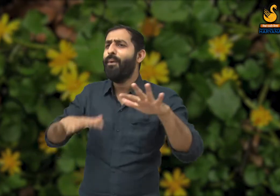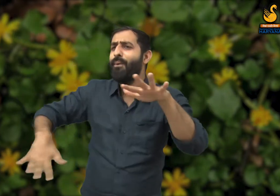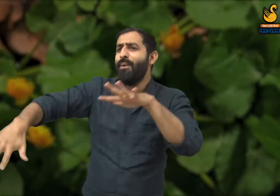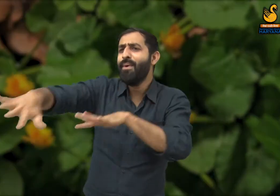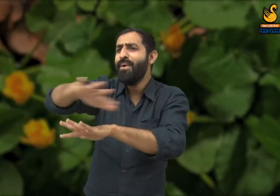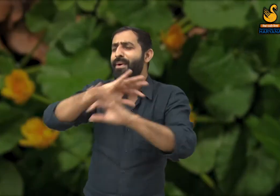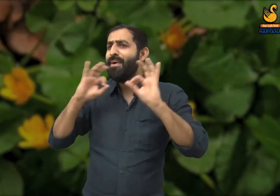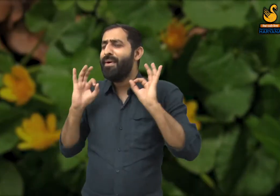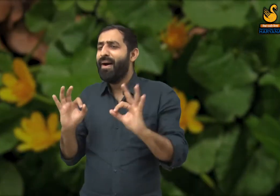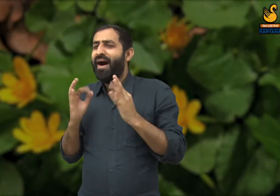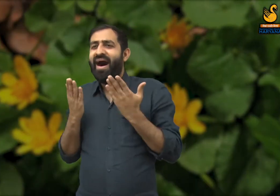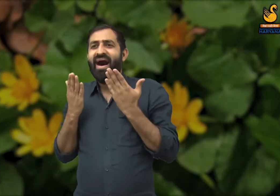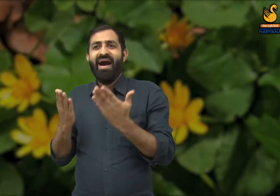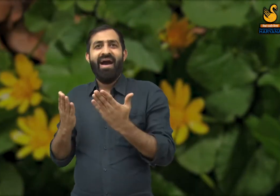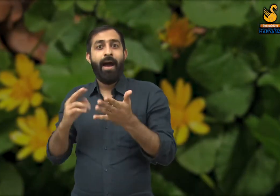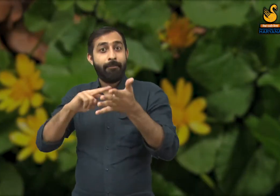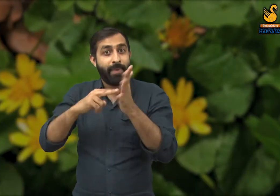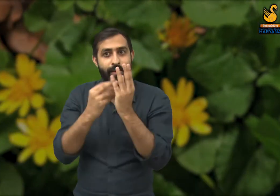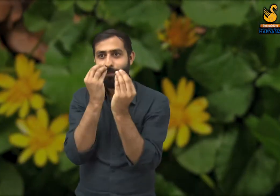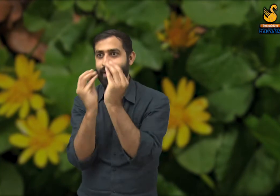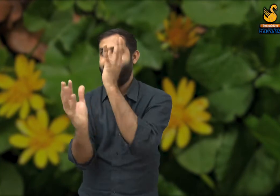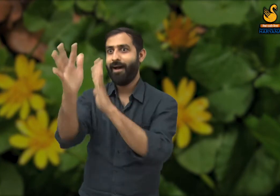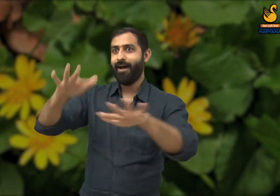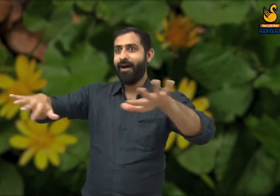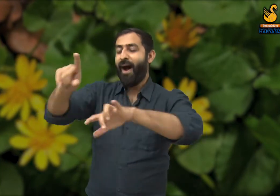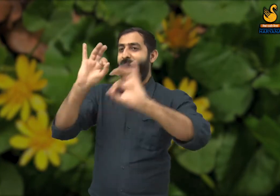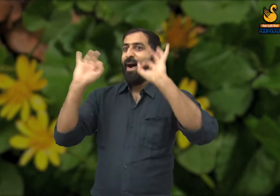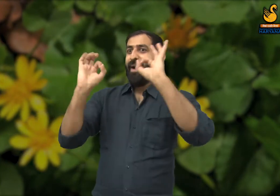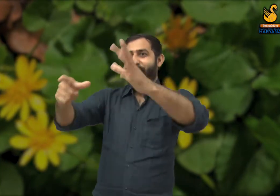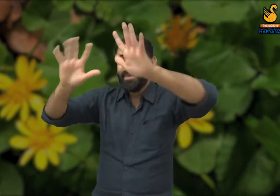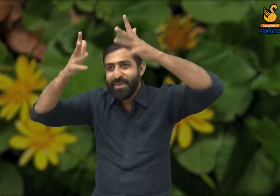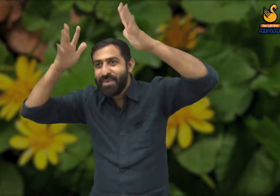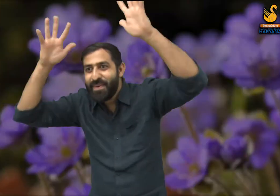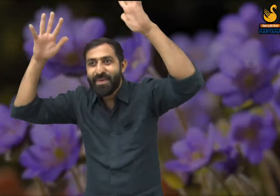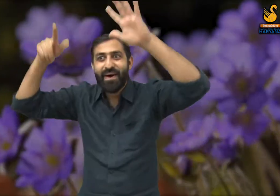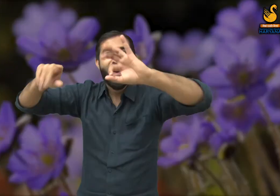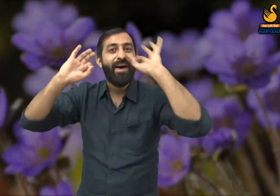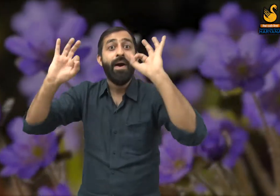इस ऋतु में सब कुछ बहुत ही खूबसूरत लगता है. इस कविता में कवि यह रेखांकित करते हैं,